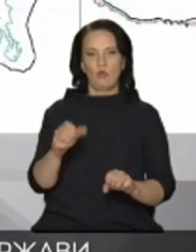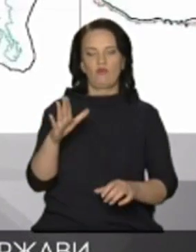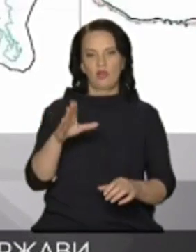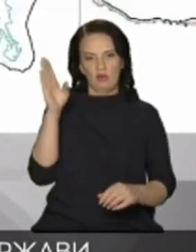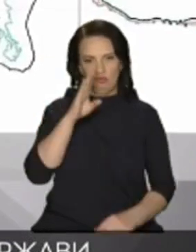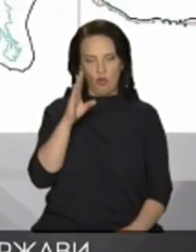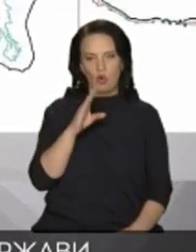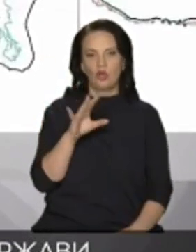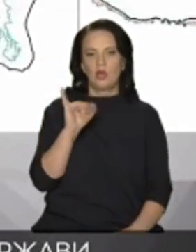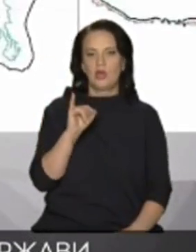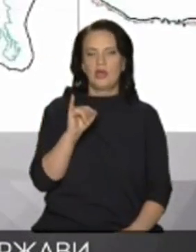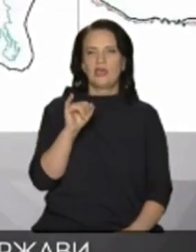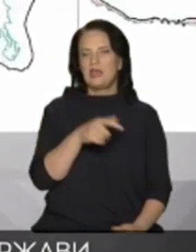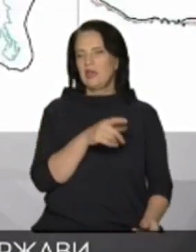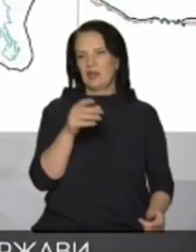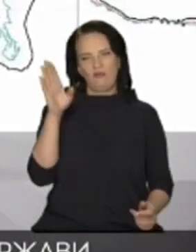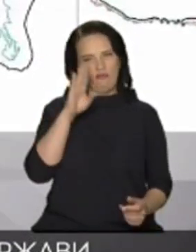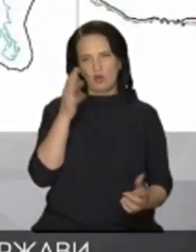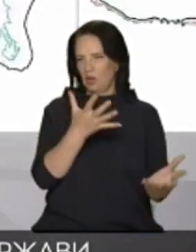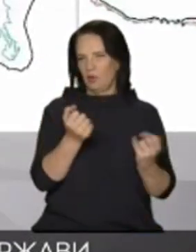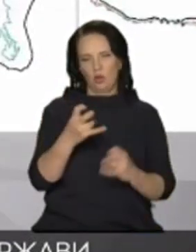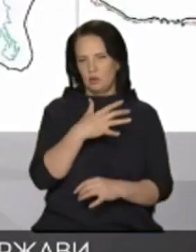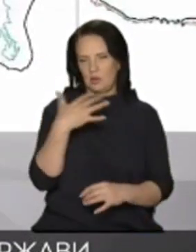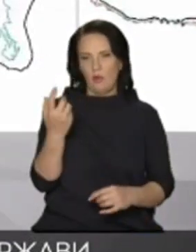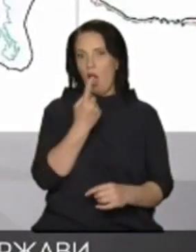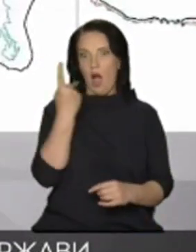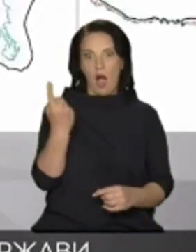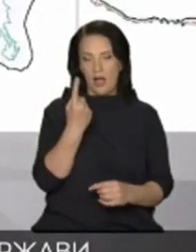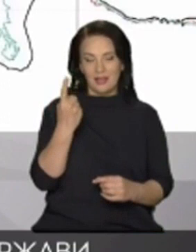надходить небагато одна з проблем це вона йде в землю через занедбаний стан